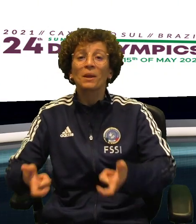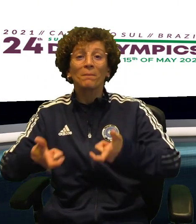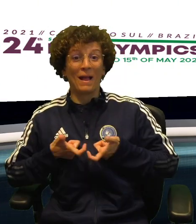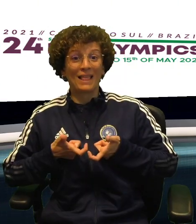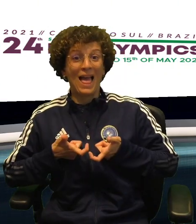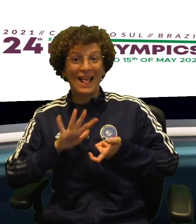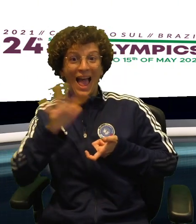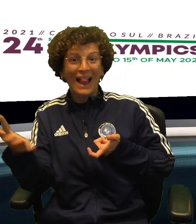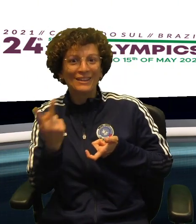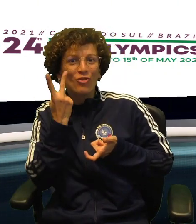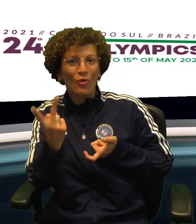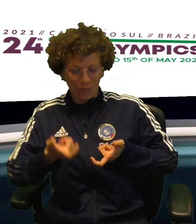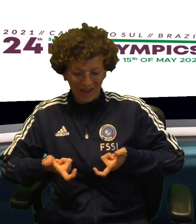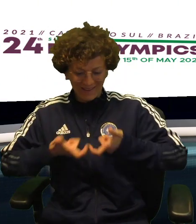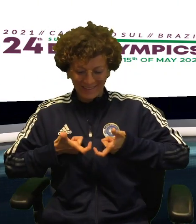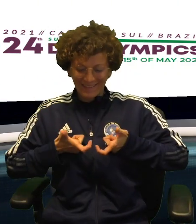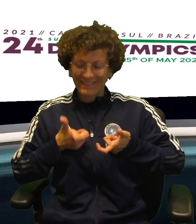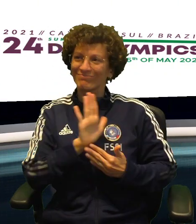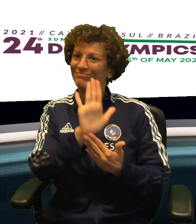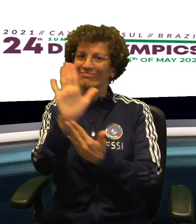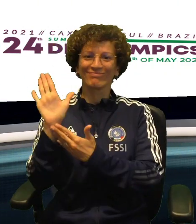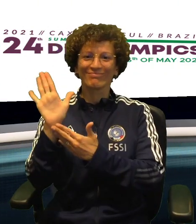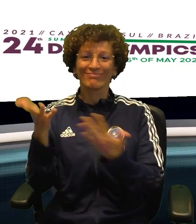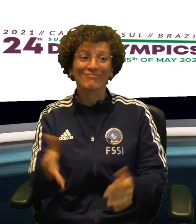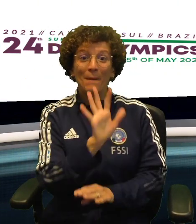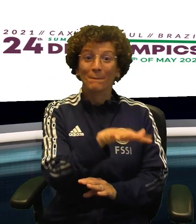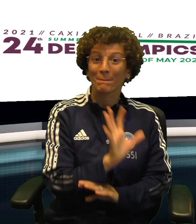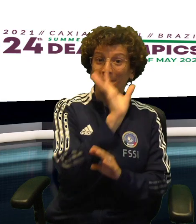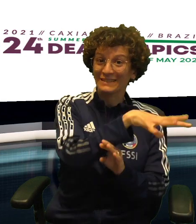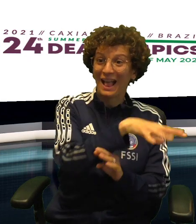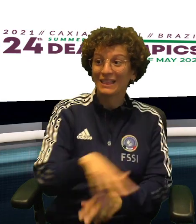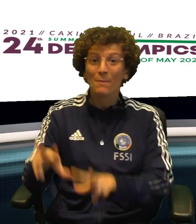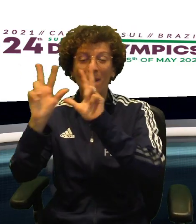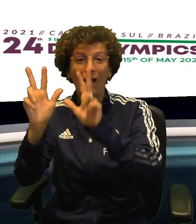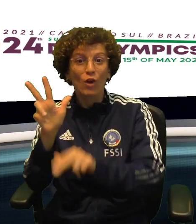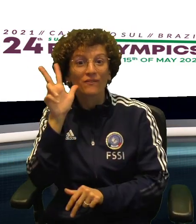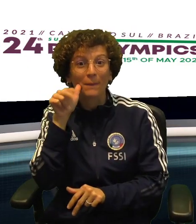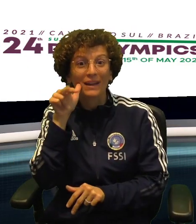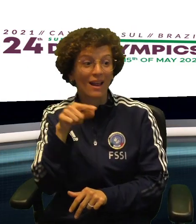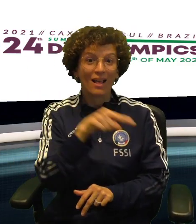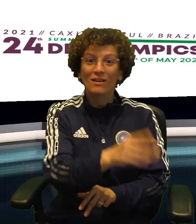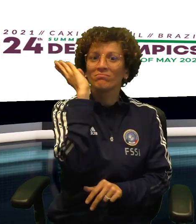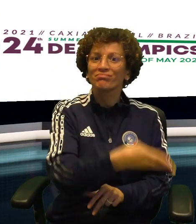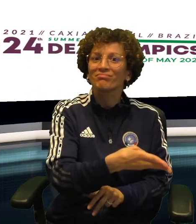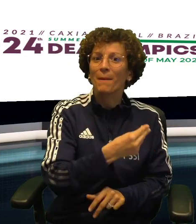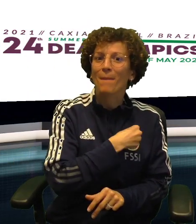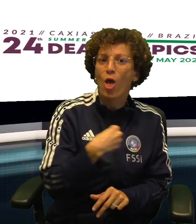ALTRE DUE MEDAGLIE ENTRANO IN BACHECA SONO QUELLE AL FEMMINILE DI BASKET E VOLLEY